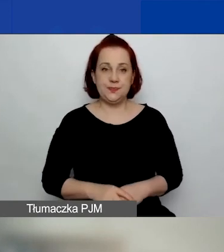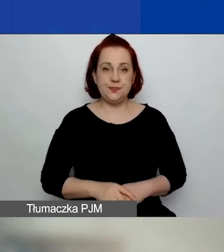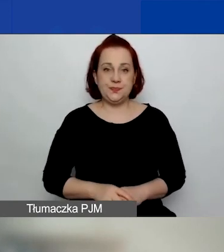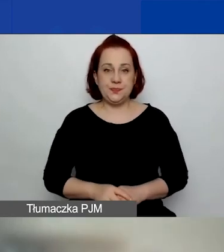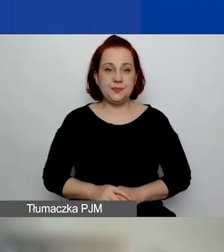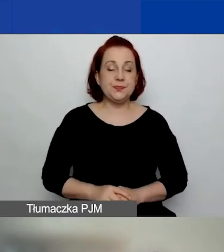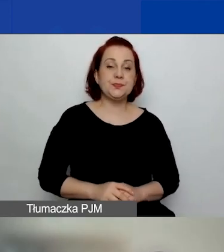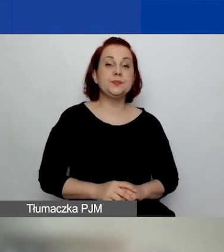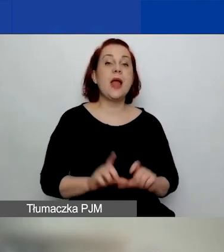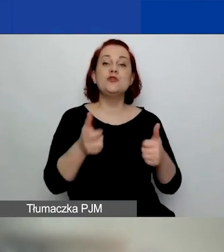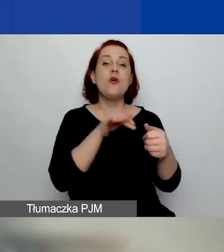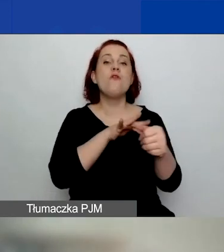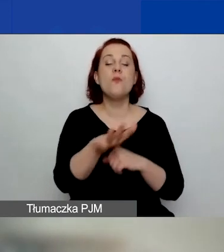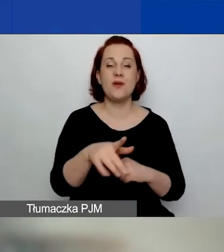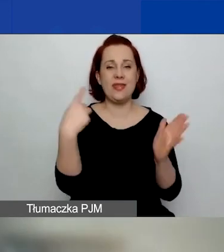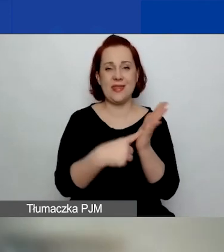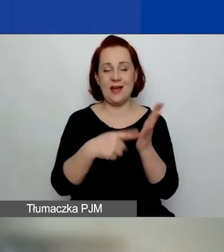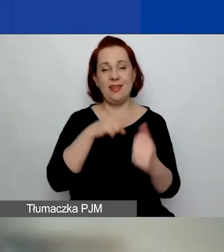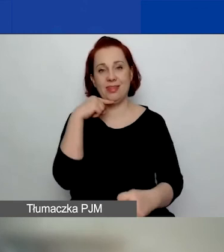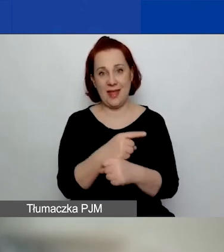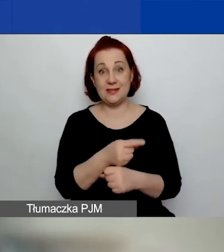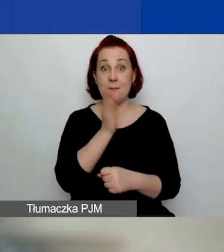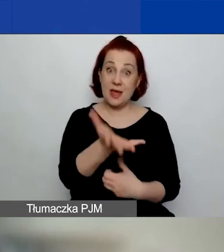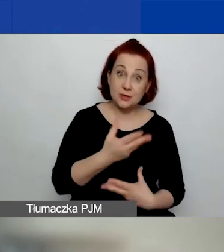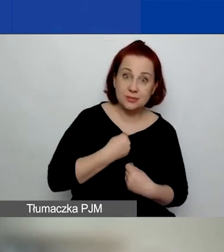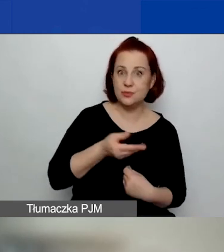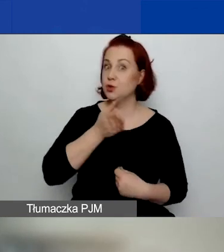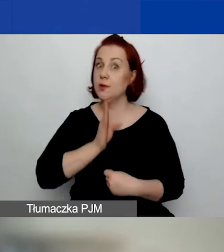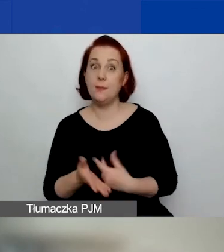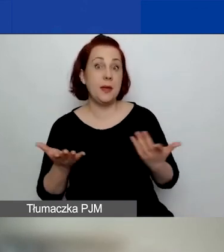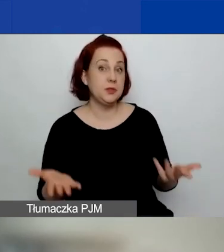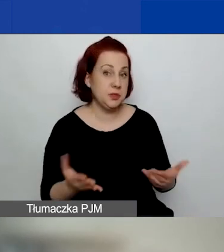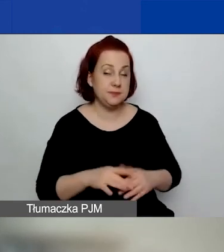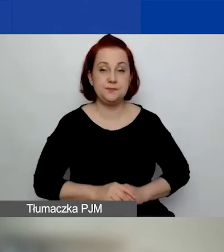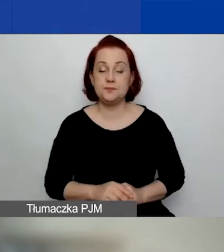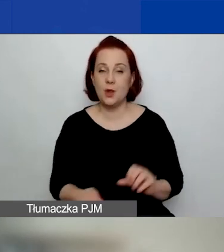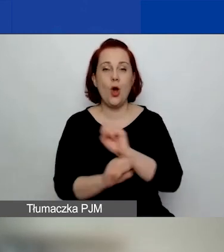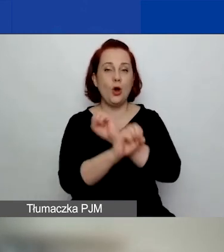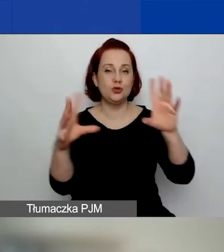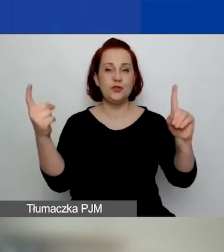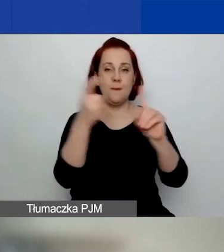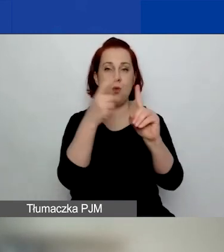Co wpływa na ostateczną decyzję o przyznaniu dofinansowania? Oczywiście punktacja przyznana przez ekspertów.